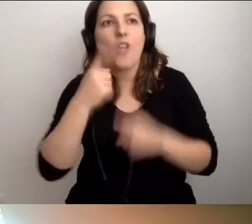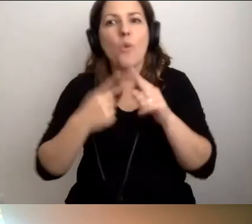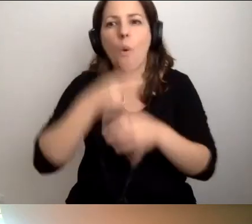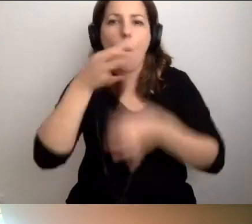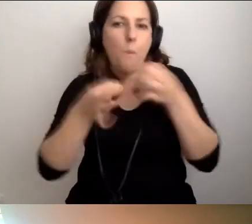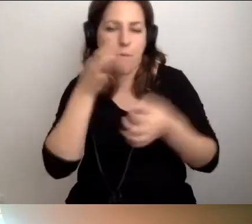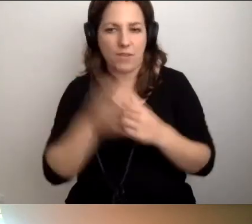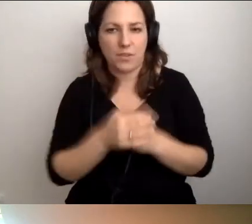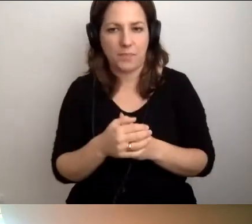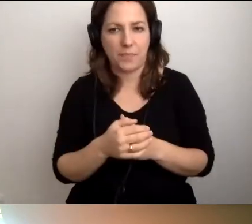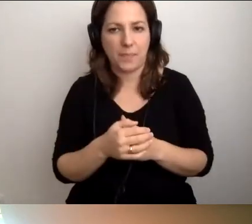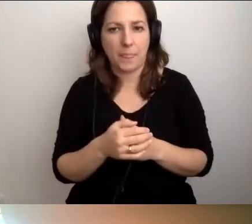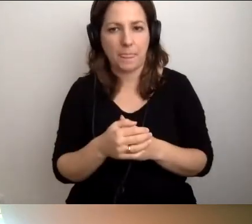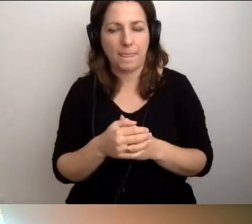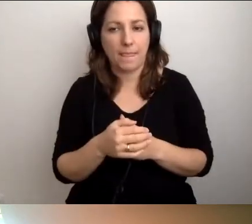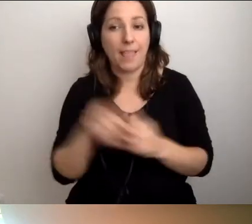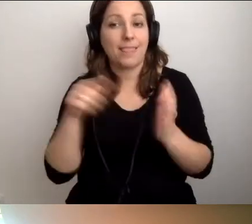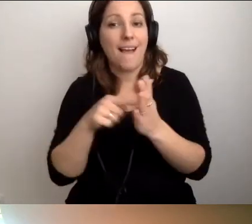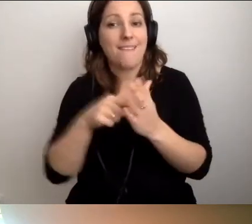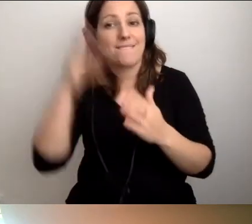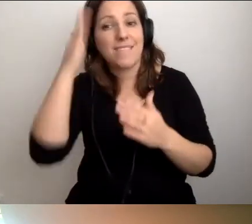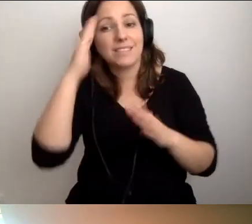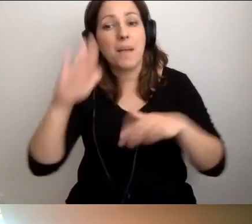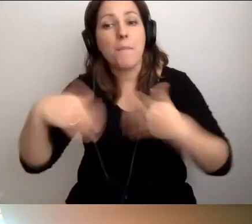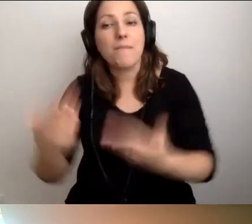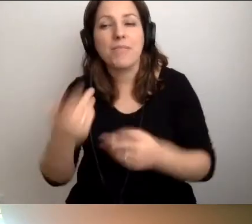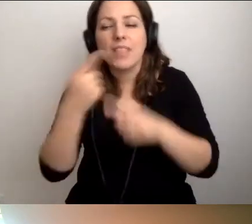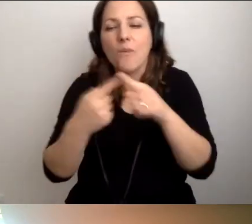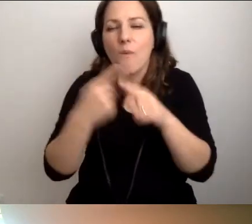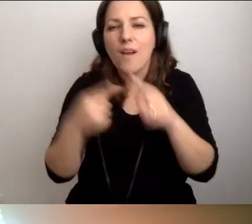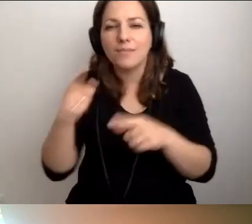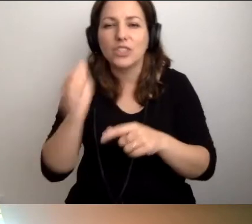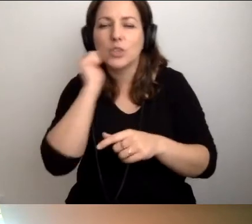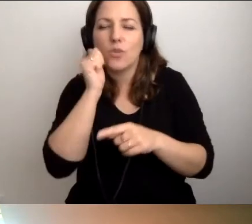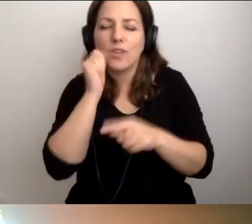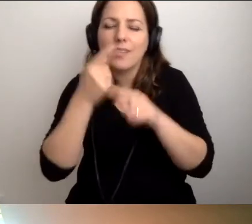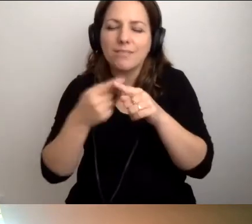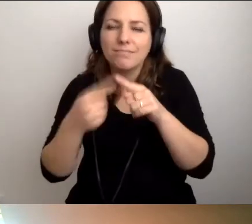Ta wiedza podawana w dawkach strawnych, codziennie dwa kolejne zdania,